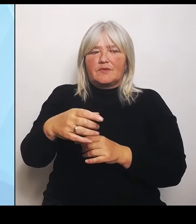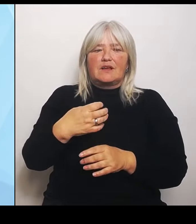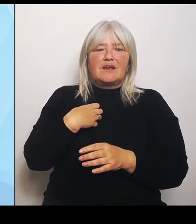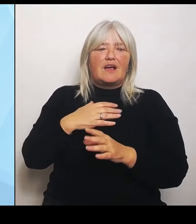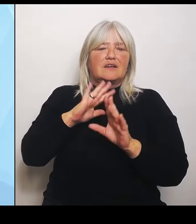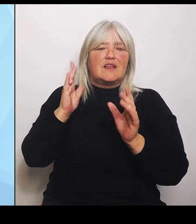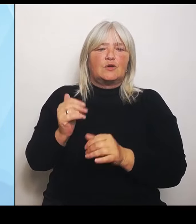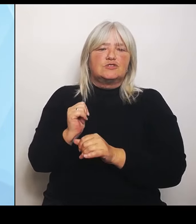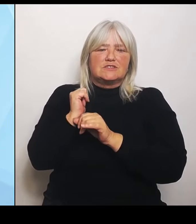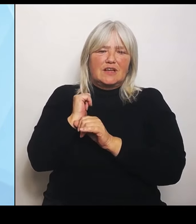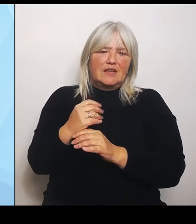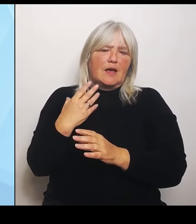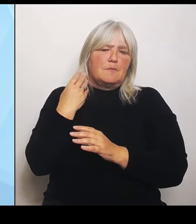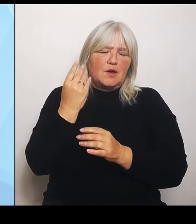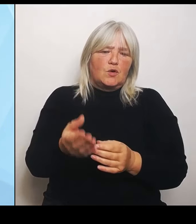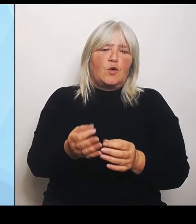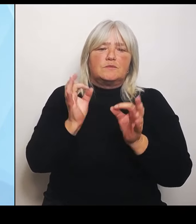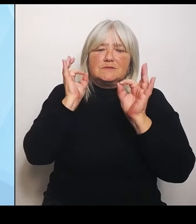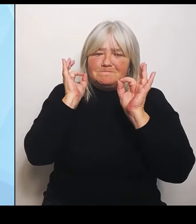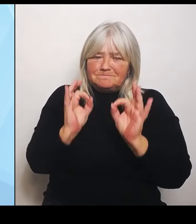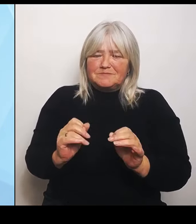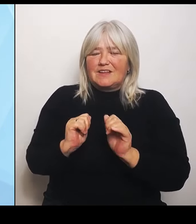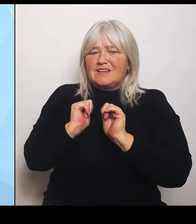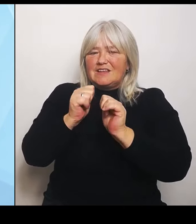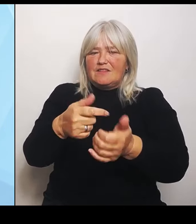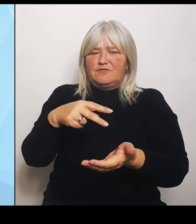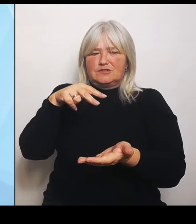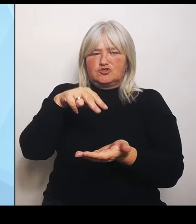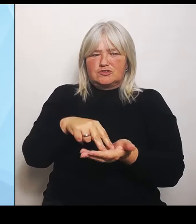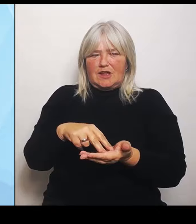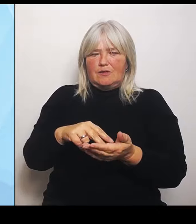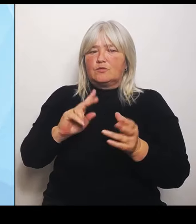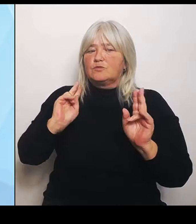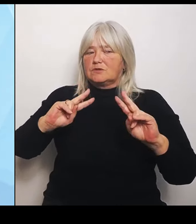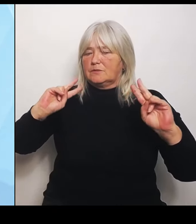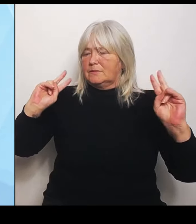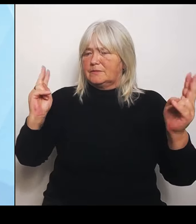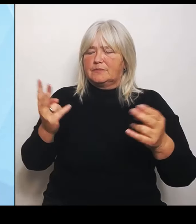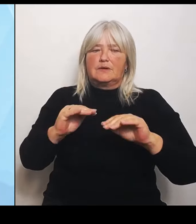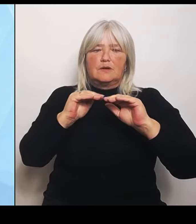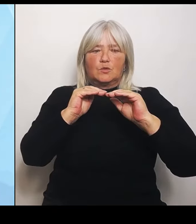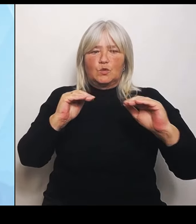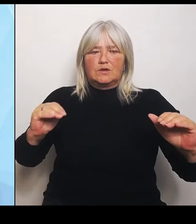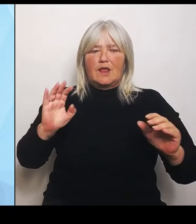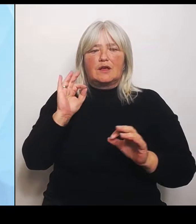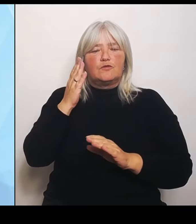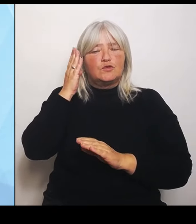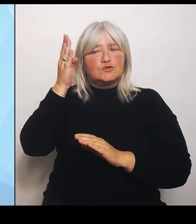Basis für die Zukunftsüberlegungen. Zur Umsetzung des Gutachtenauftrags läuft jetzt aktuell unsere Ausschreibung.